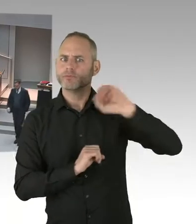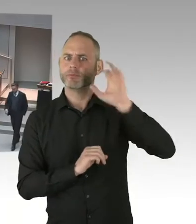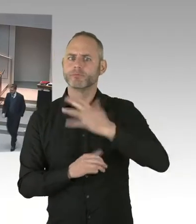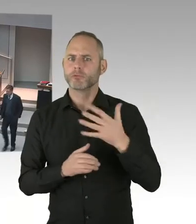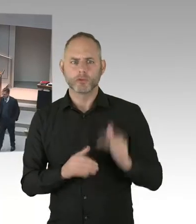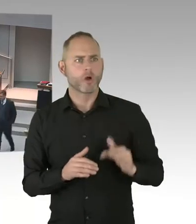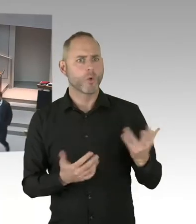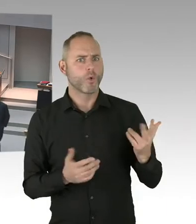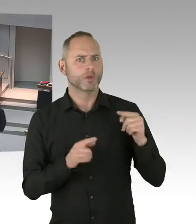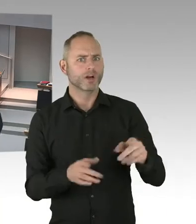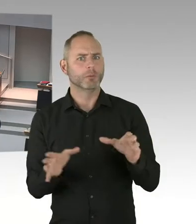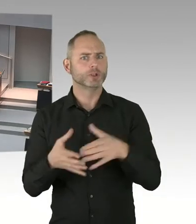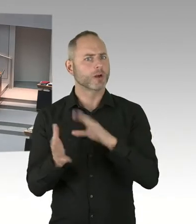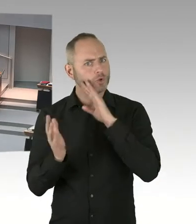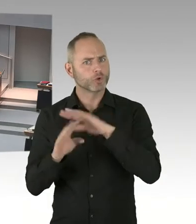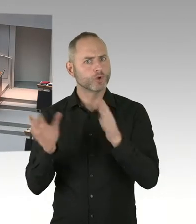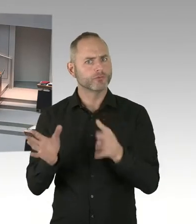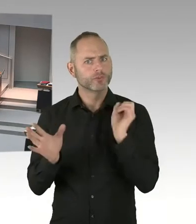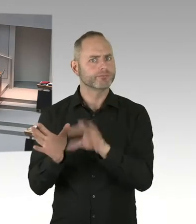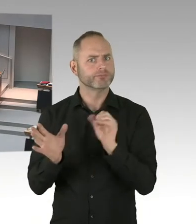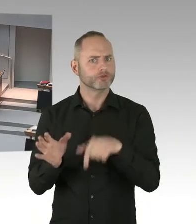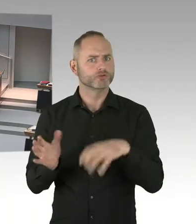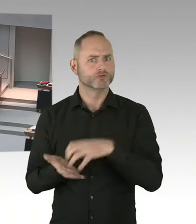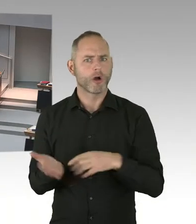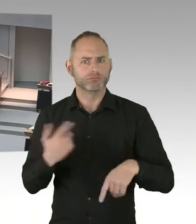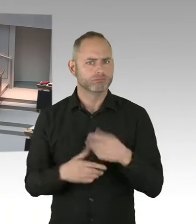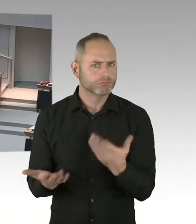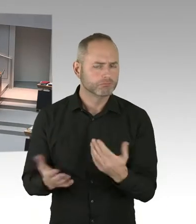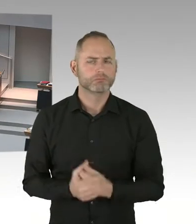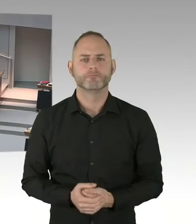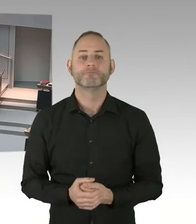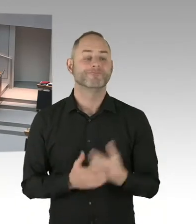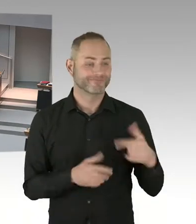Sie wissen, dass im Ankunftszentrum die Situation insofern schwierig ist-.